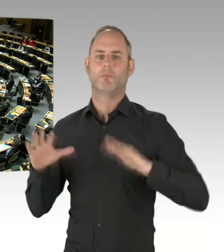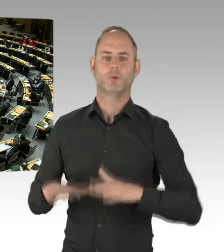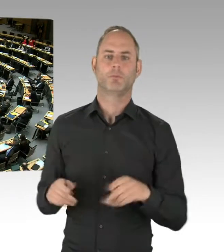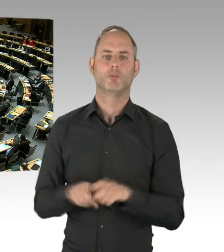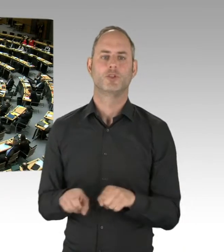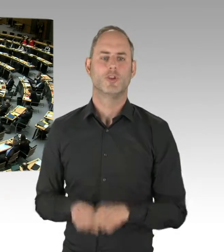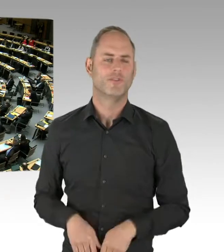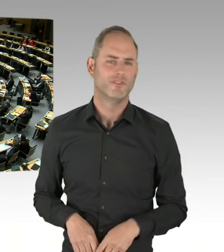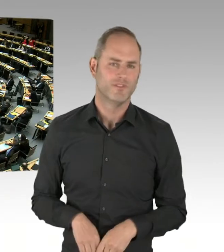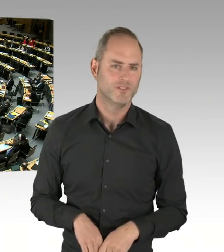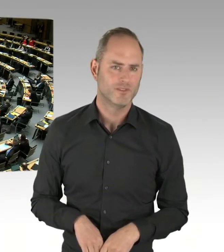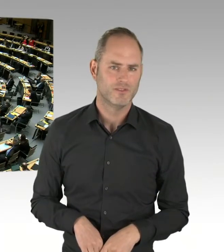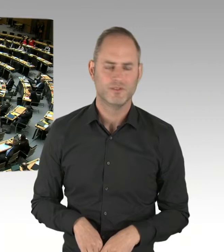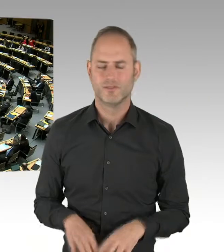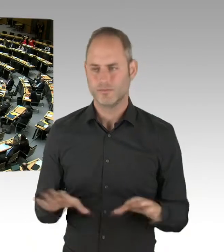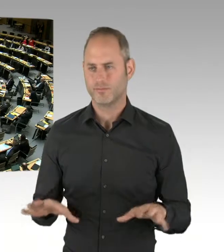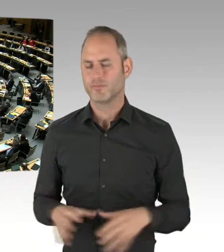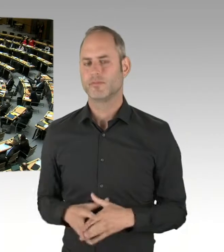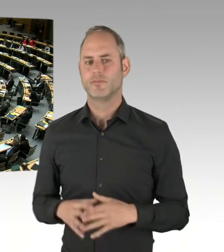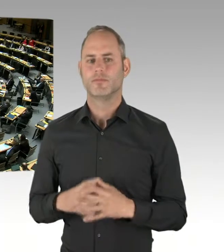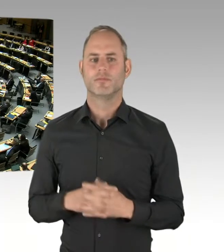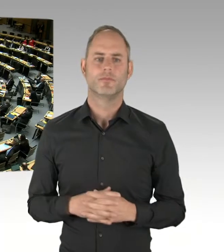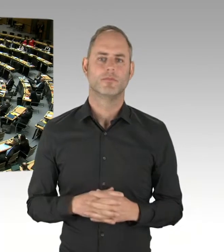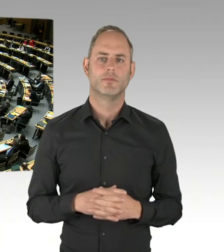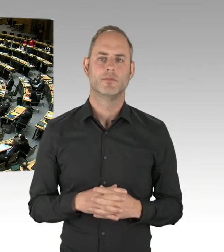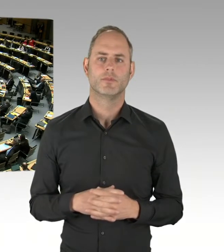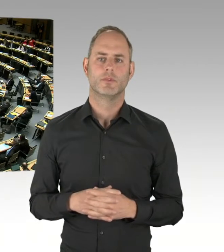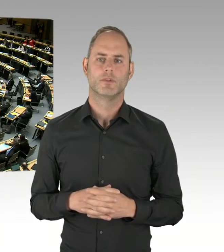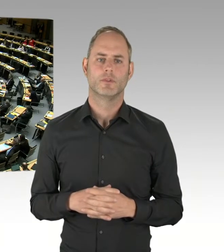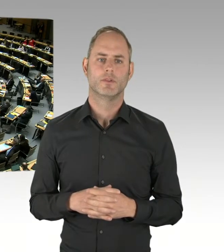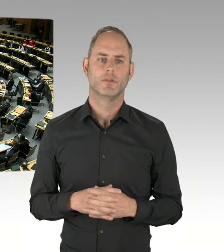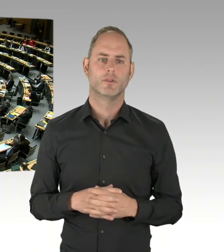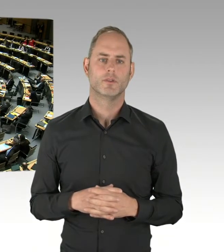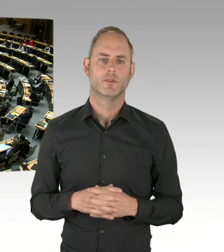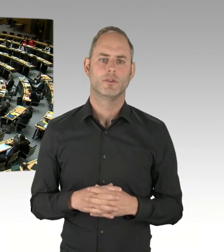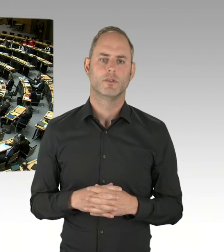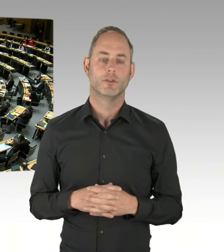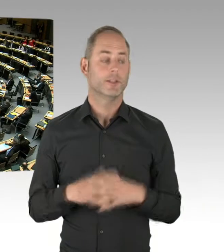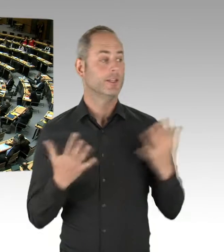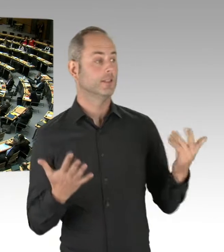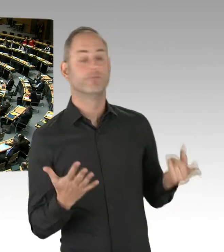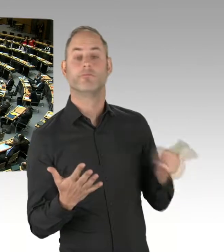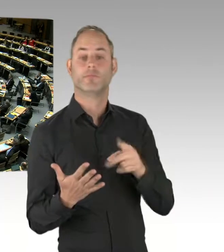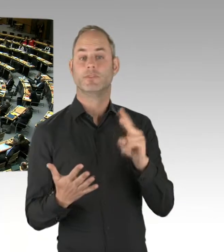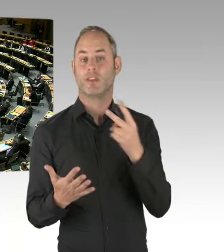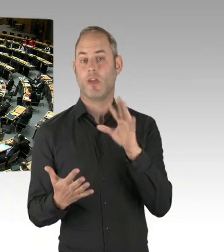Vielen Dank, Herr Senator, für die Klarstellung und für die guten Erläuterungen und Ihre Bemühungen, sich international umzuschauen,